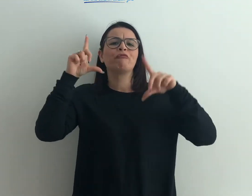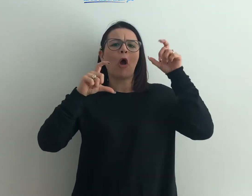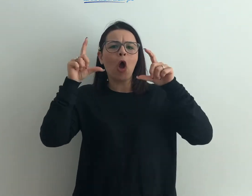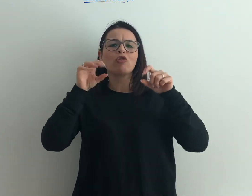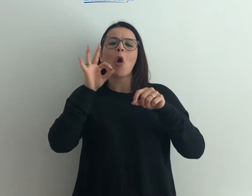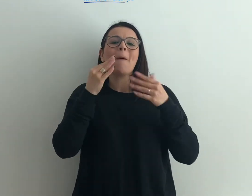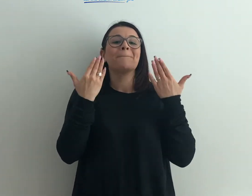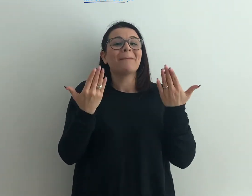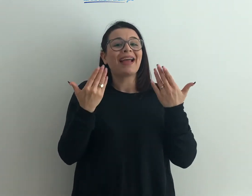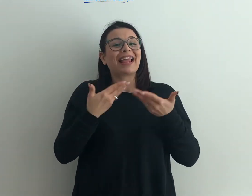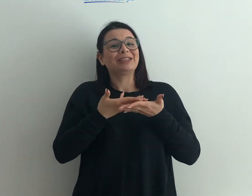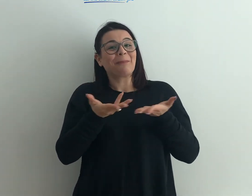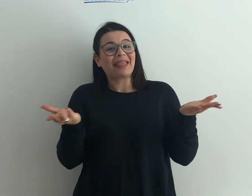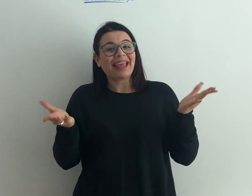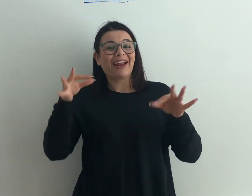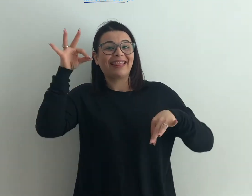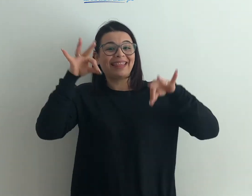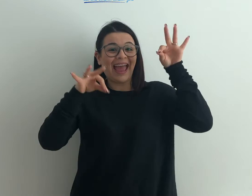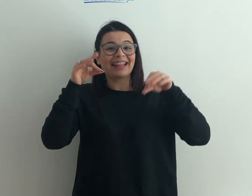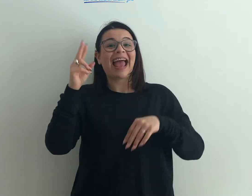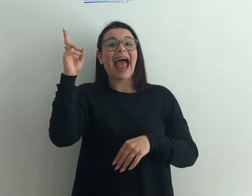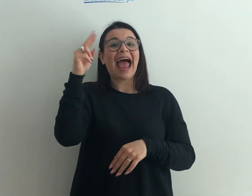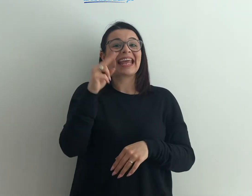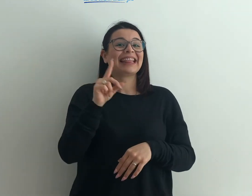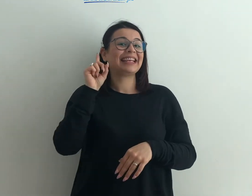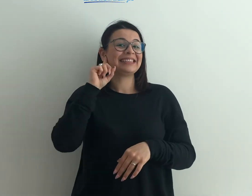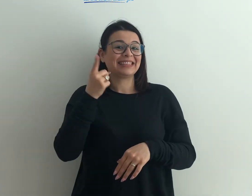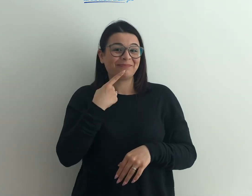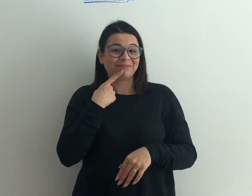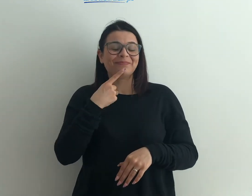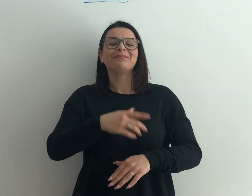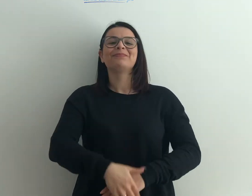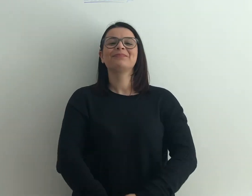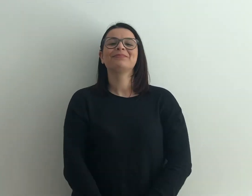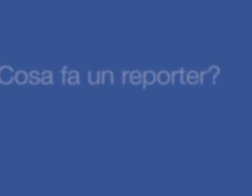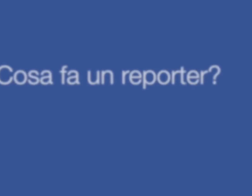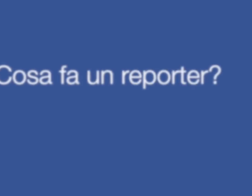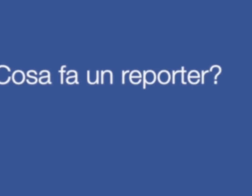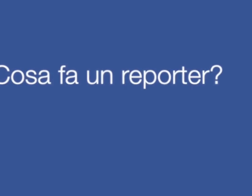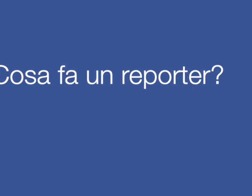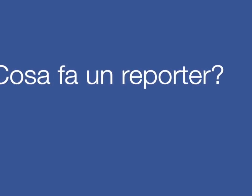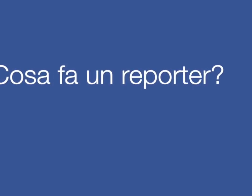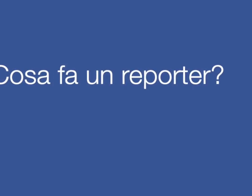mostra fotografica o magari uno spettacolo teatrale con artisti sordi